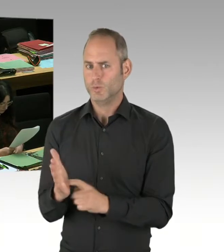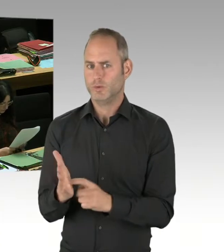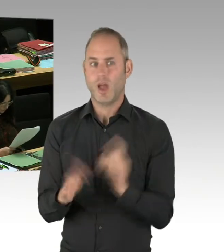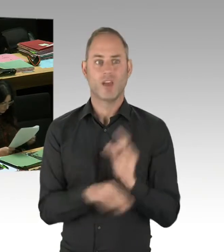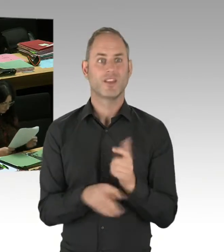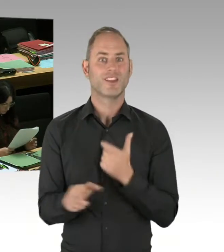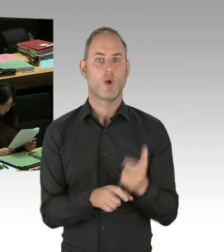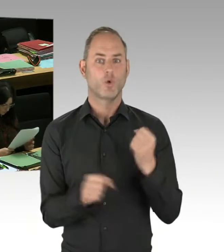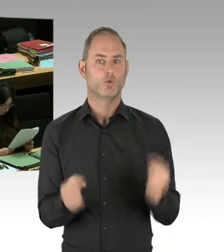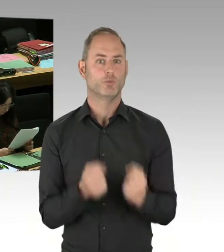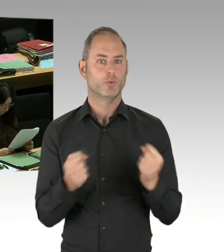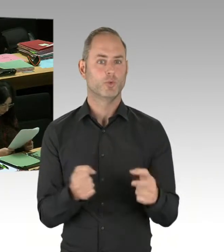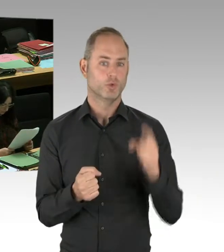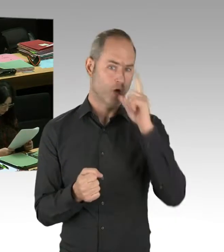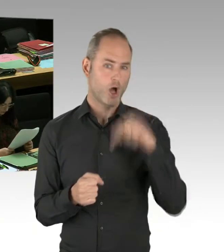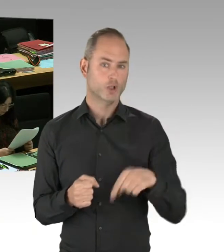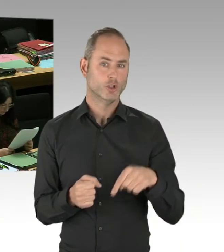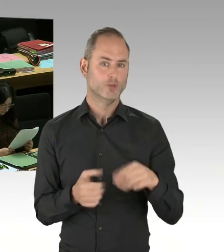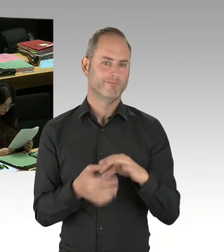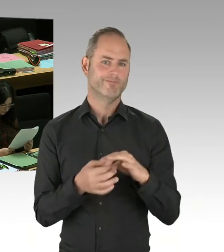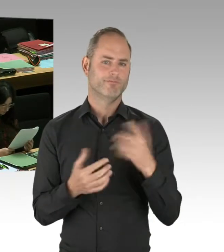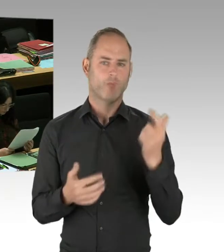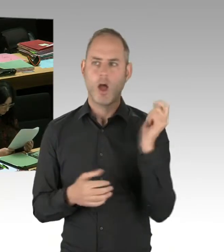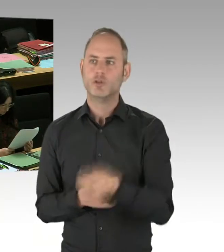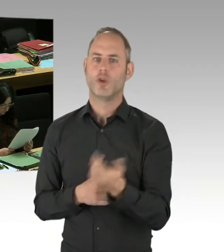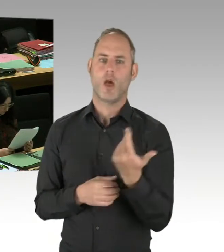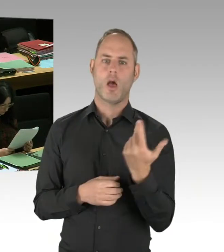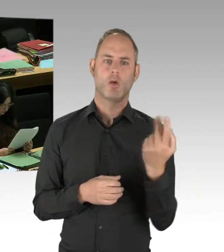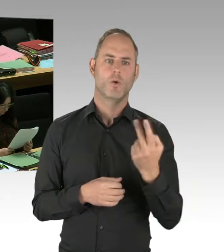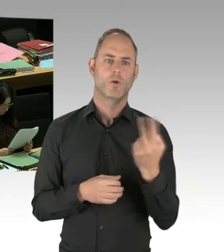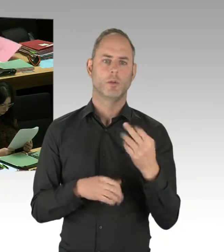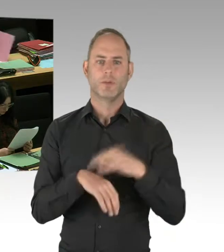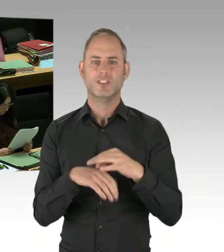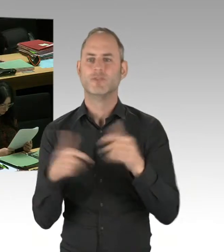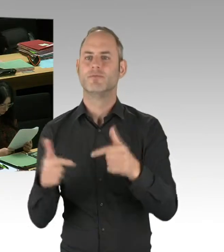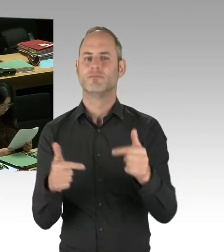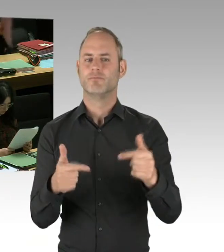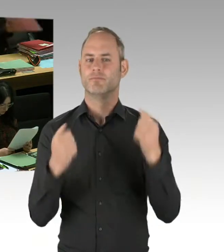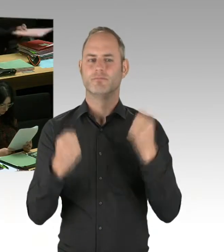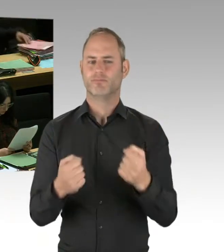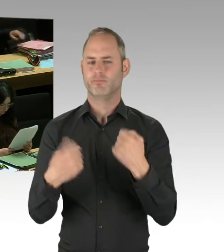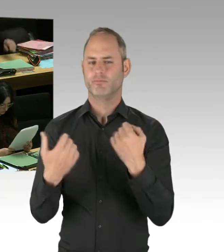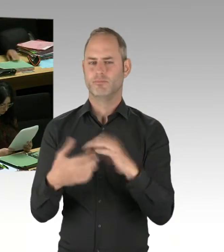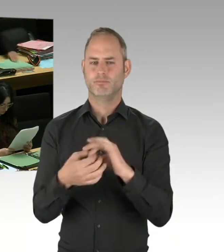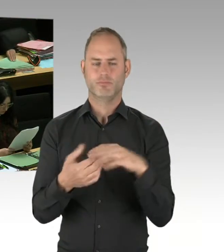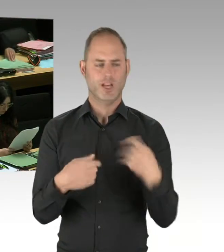dass alles, was im Vorfeld stattgefunden hat und der Einsatz der Polizei- und Sicherheitskräfte am Breitscheidplatz